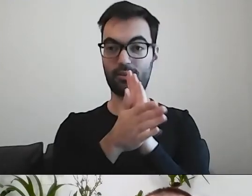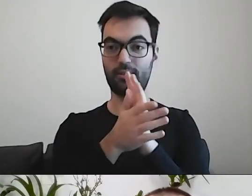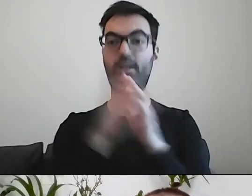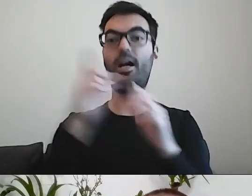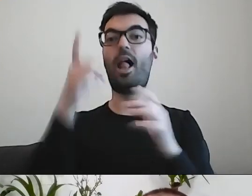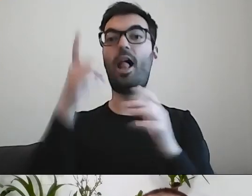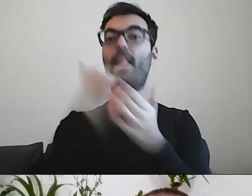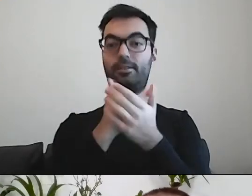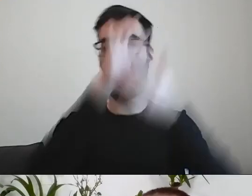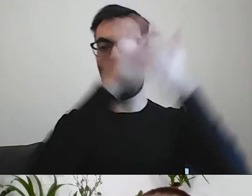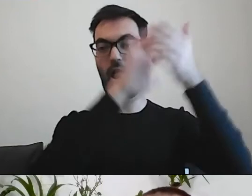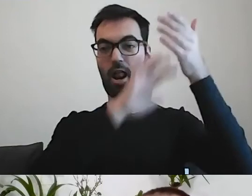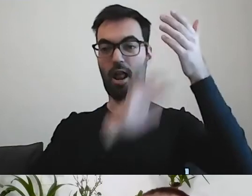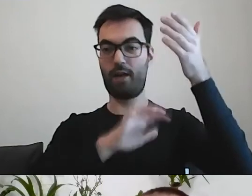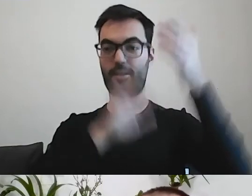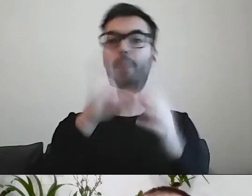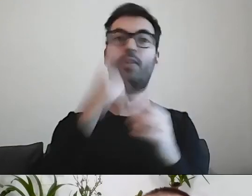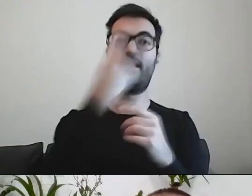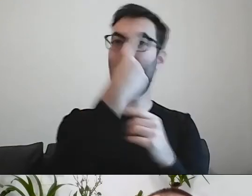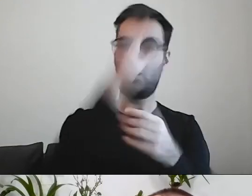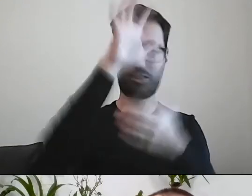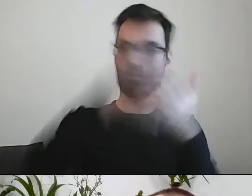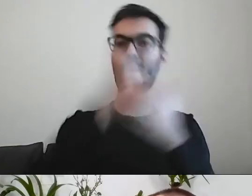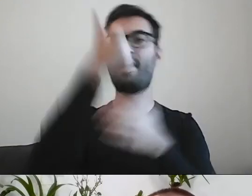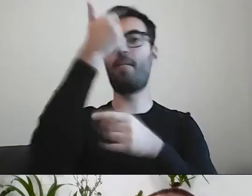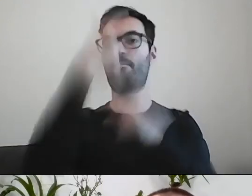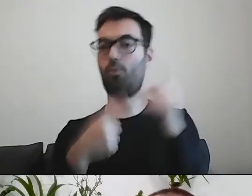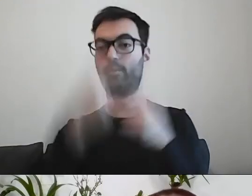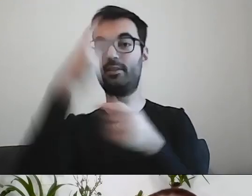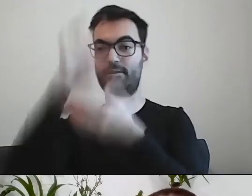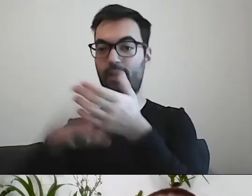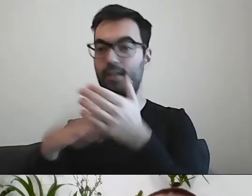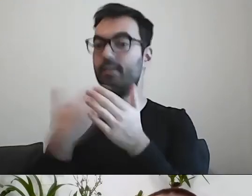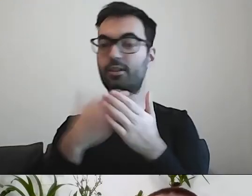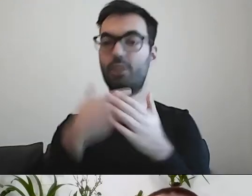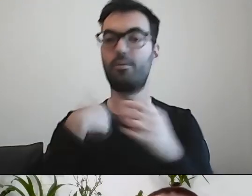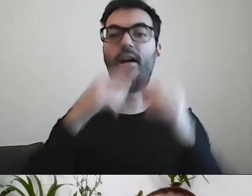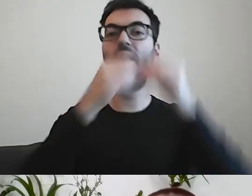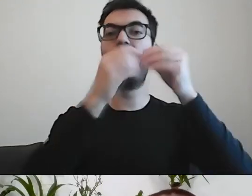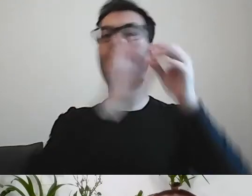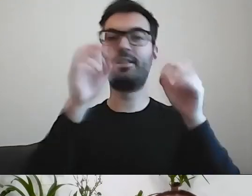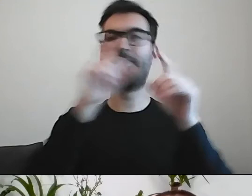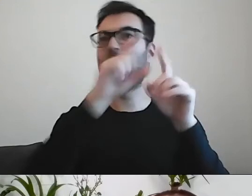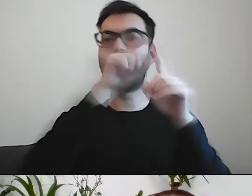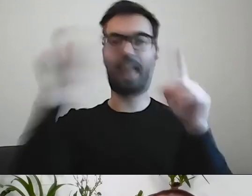Zajmuje półtorej kartki, a nie jedną. Dlatego że np. coś rozbiliśmy na punkty, bo w ten sposób jest czytelniejsze.